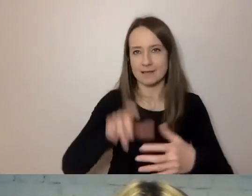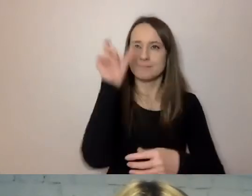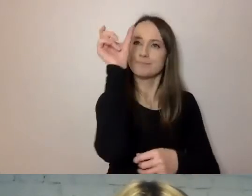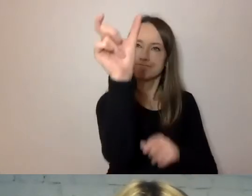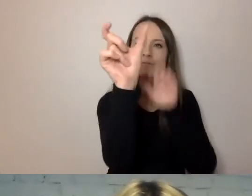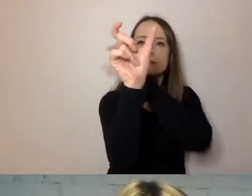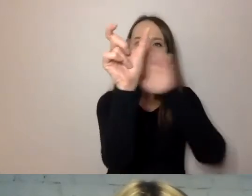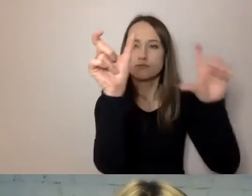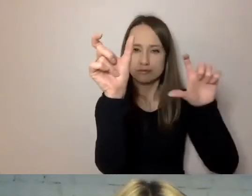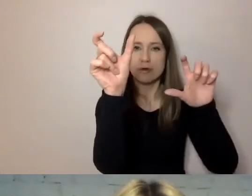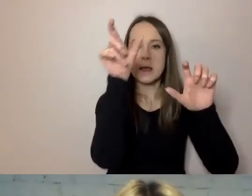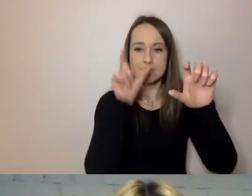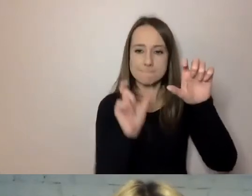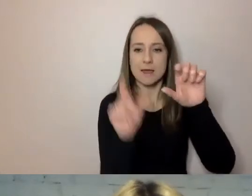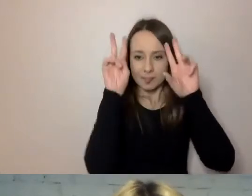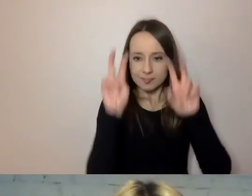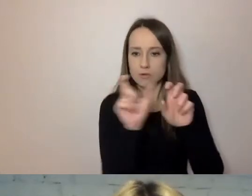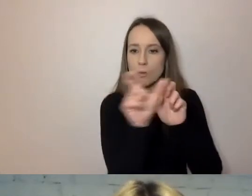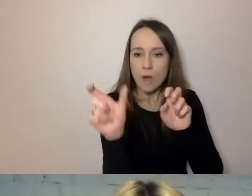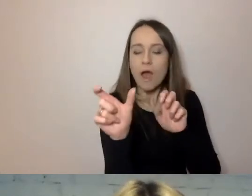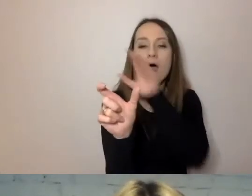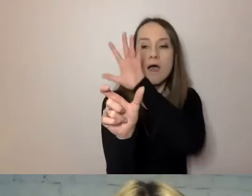On wie, gdzie co znaleźć. Zwłaszcza jak musi do niego wracać.